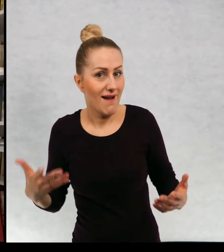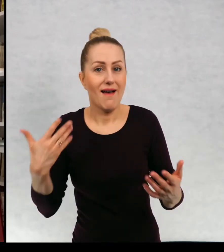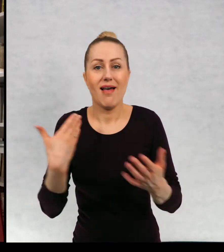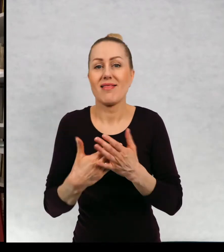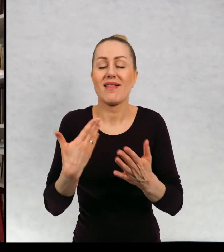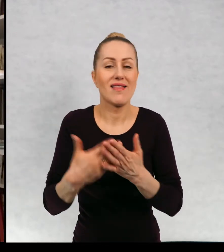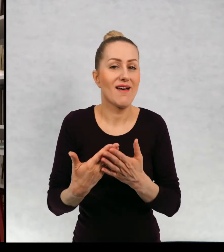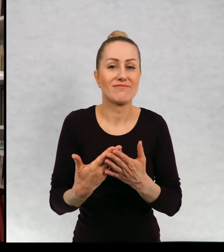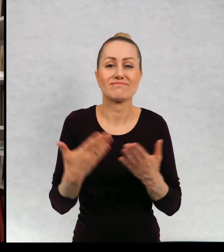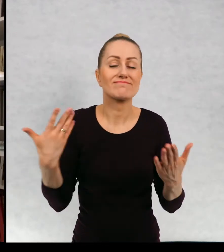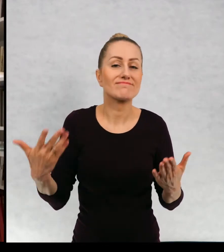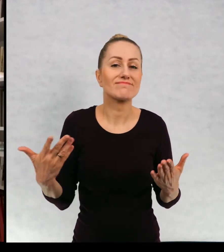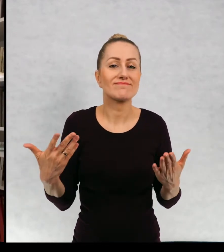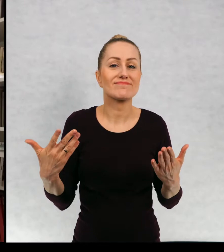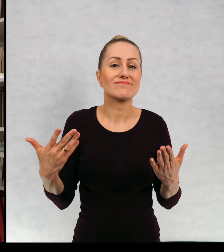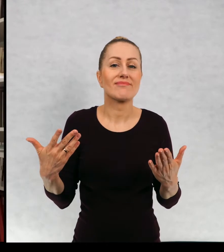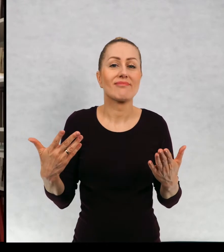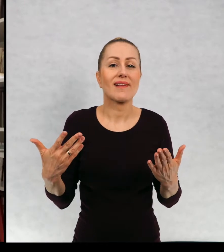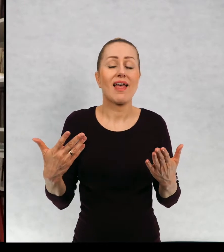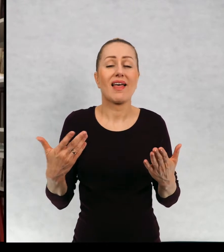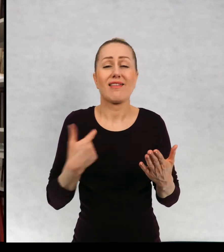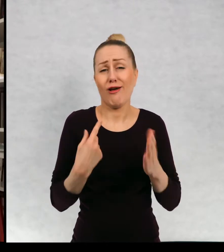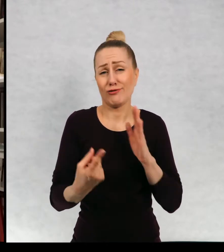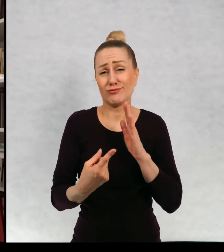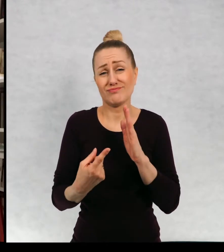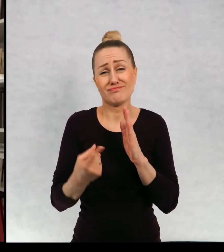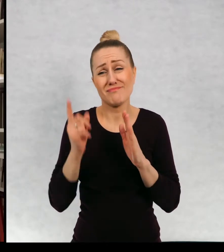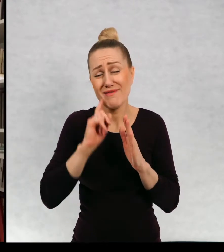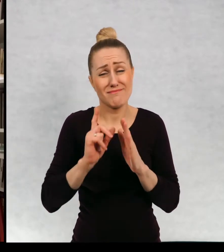Związku z tym oczywiście bardzo rzadko ją opróżniam.